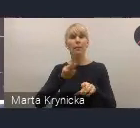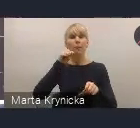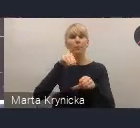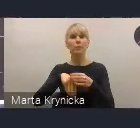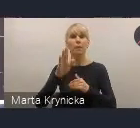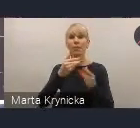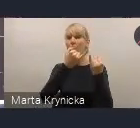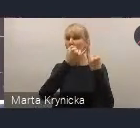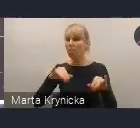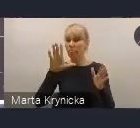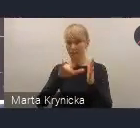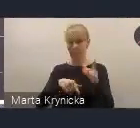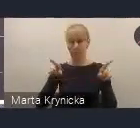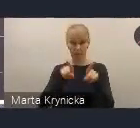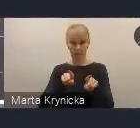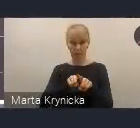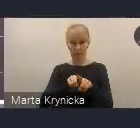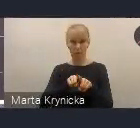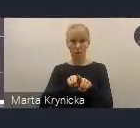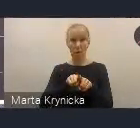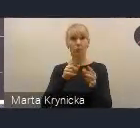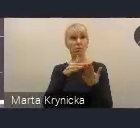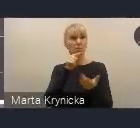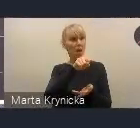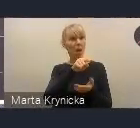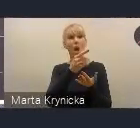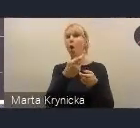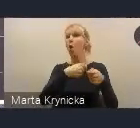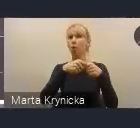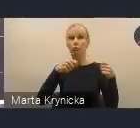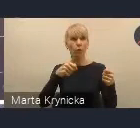będą mogły łatwo te rozwiązania zaaplikować u siebie i z nich korzystać.